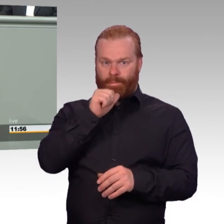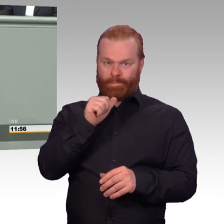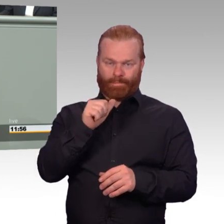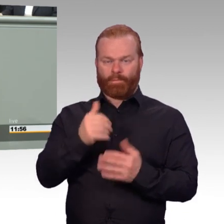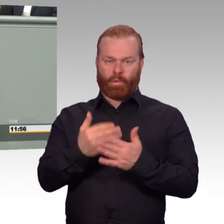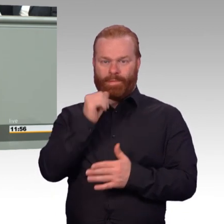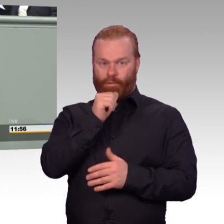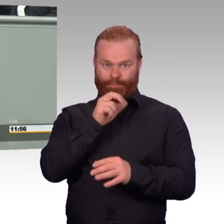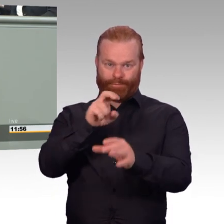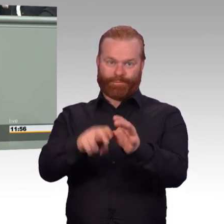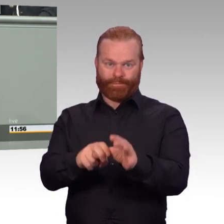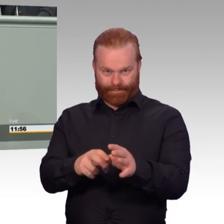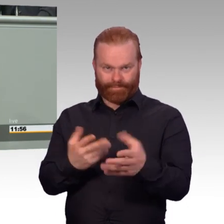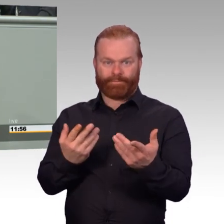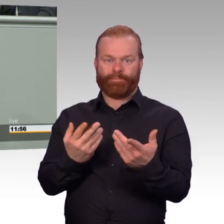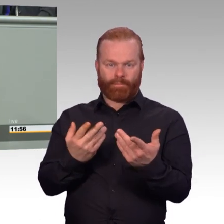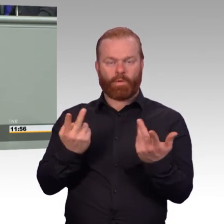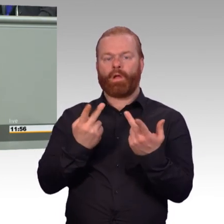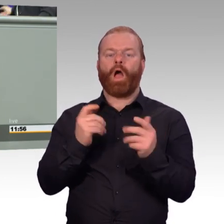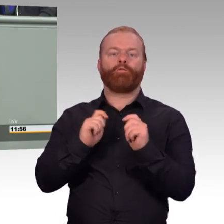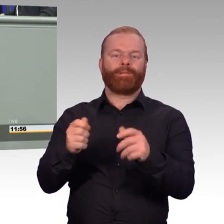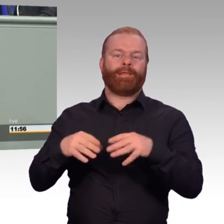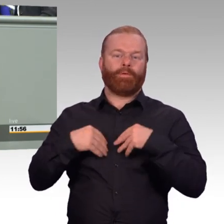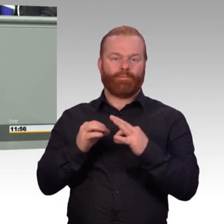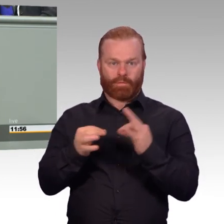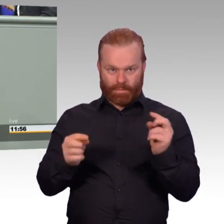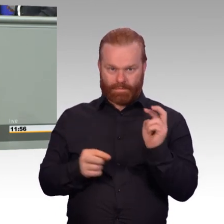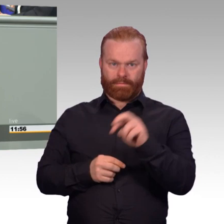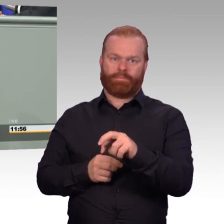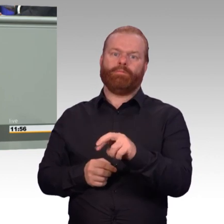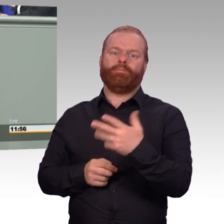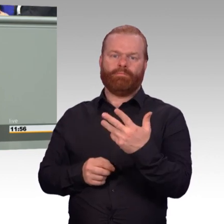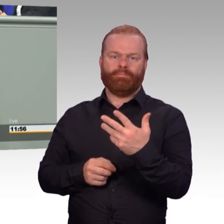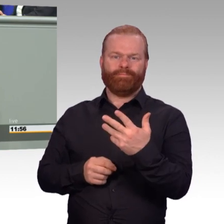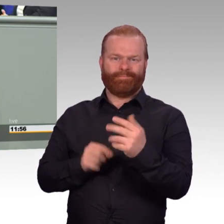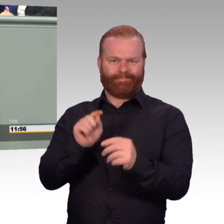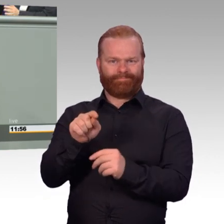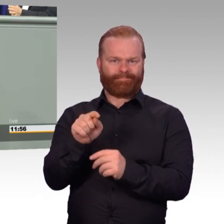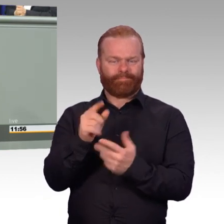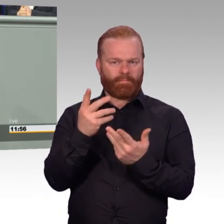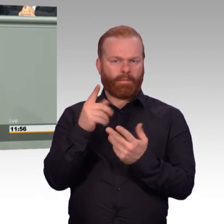die Eingliederung in den zivilen Arbeitsmarkt. Und wir schaffen endlich das Schulgeld ab.